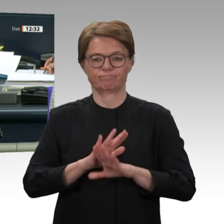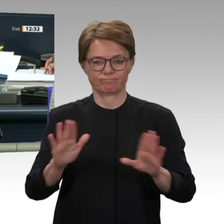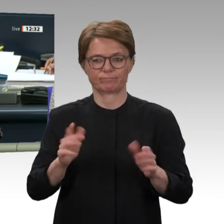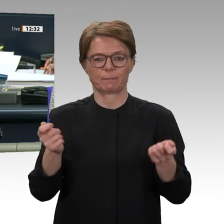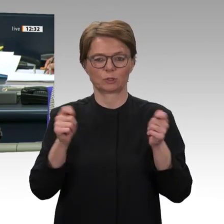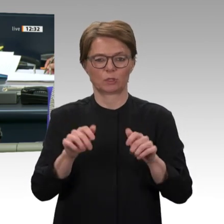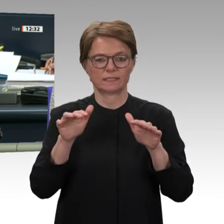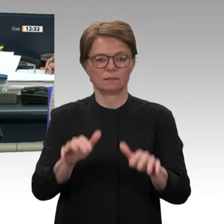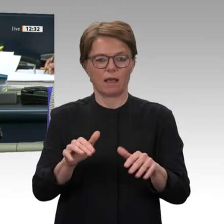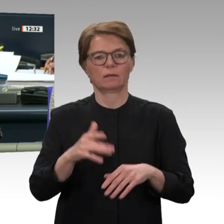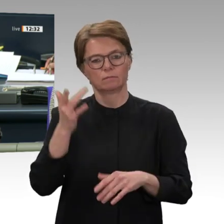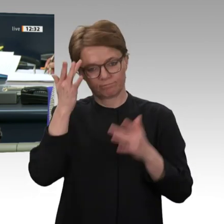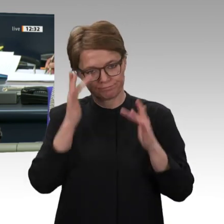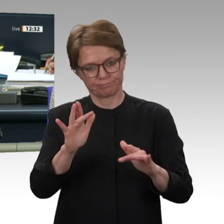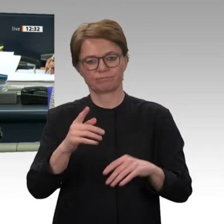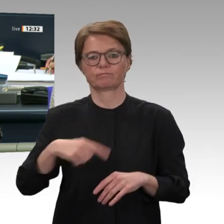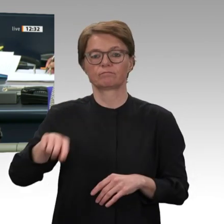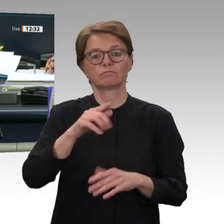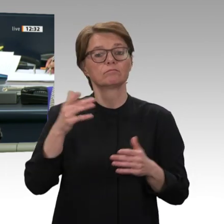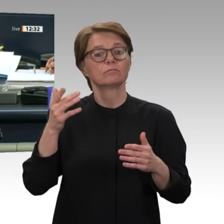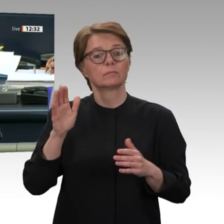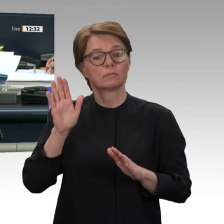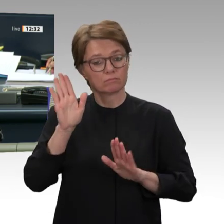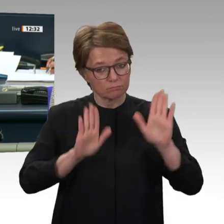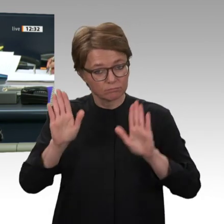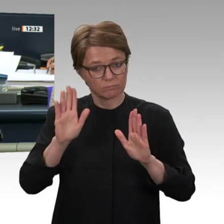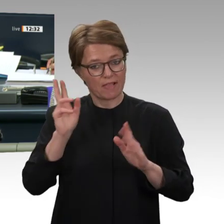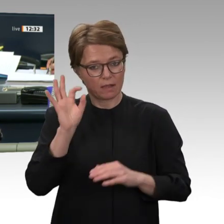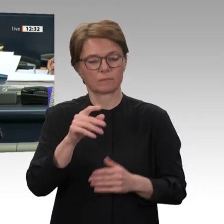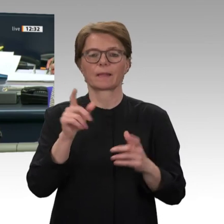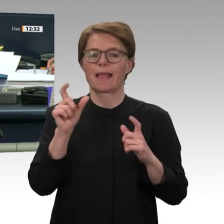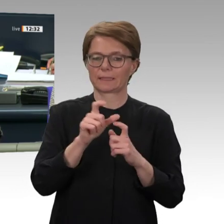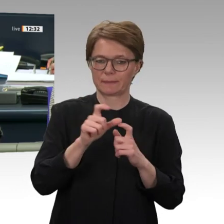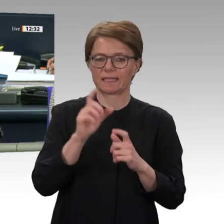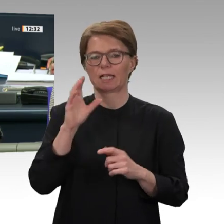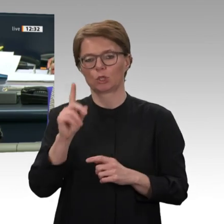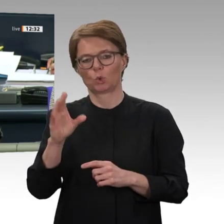und CDU/CSU, dagegengestimmt haben die Fraktionen von AfD und Linke, und enthalten haben sich